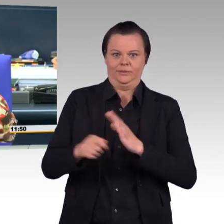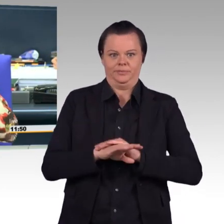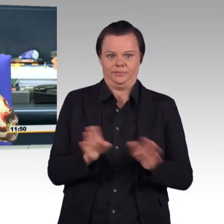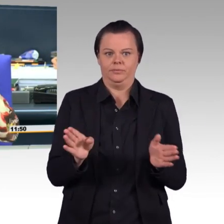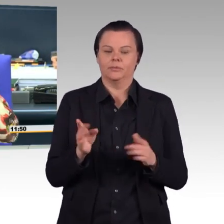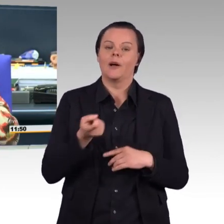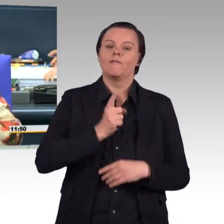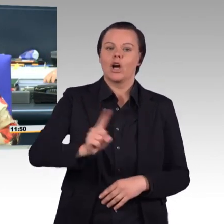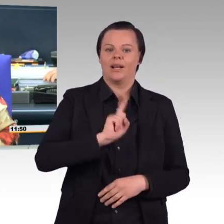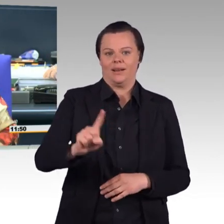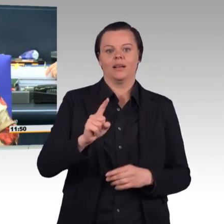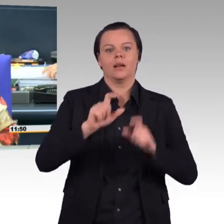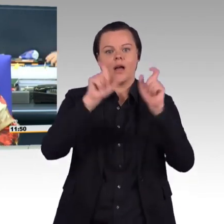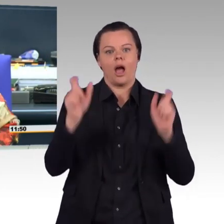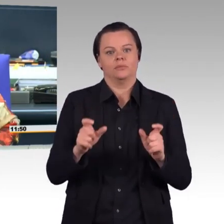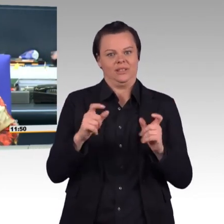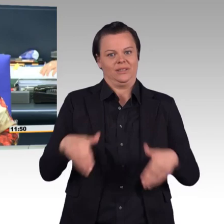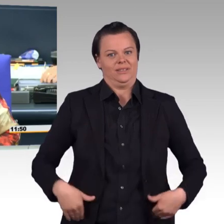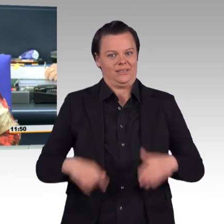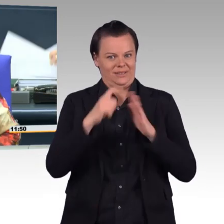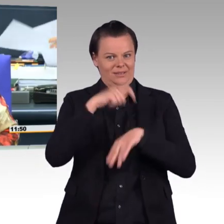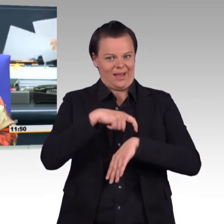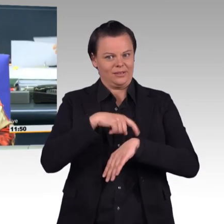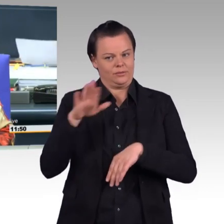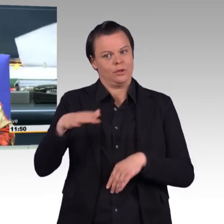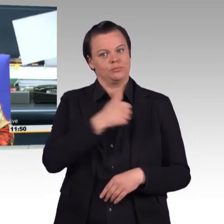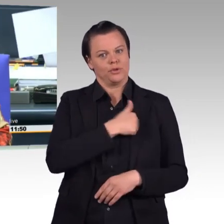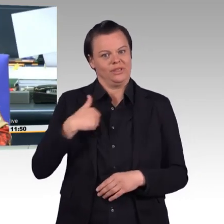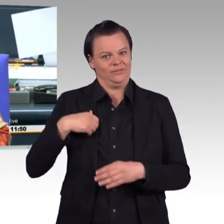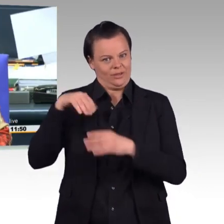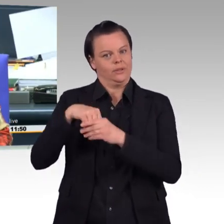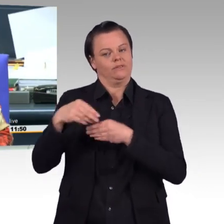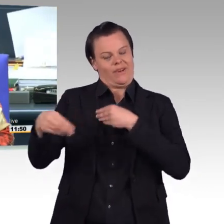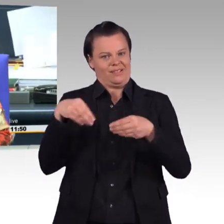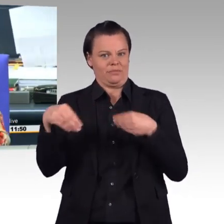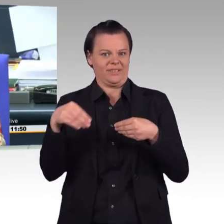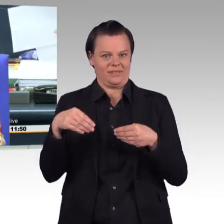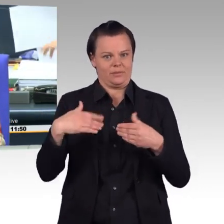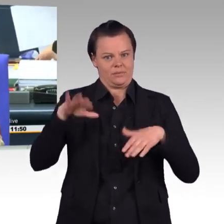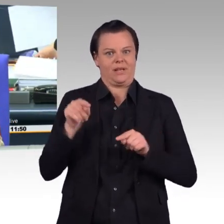Nach interfraktionellen Vereinbarungen sind für diese Aussprache 60 Minuten vorgesehen.